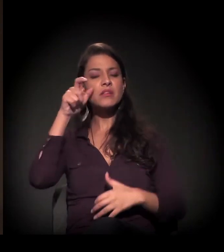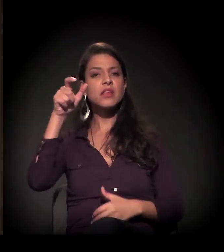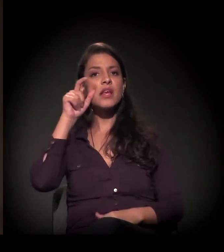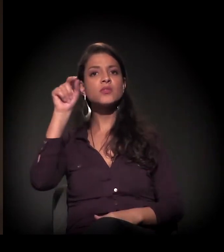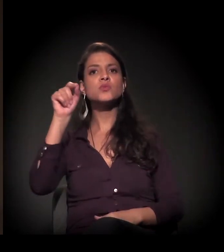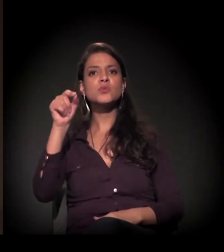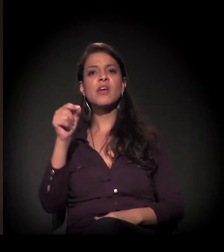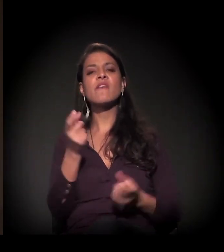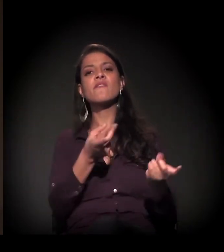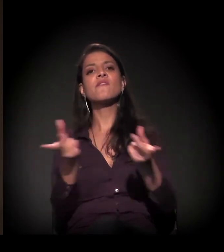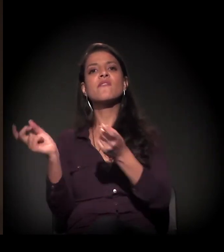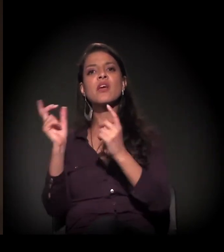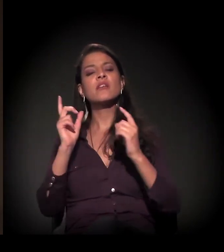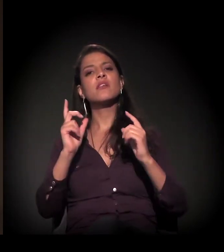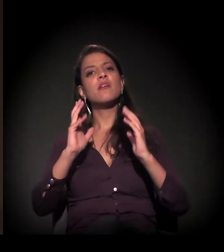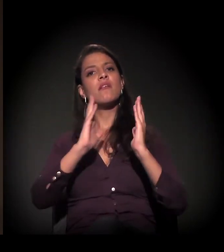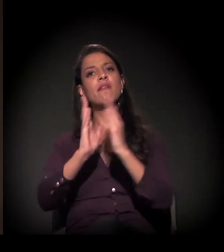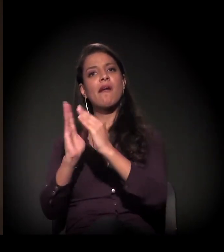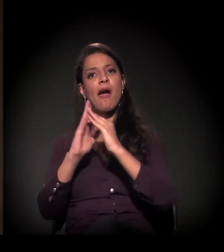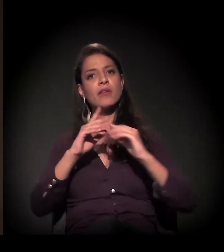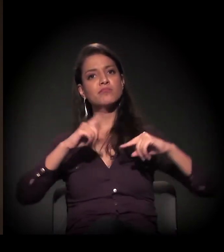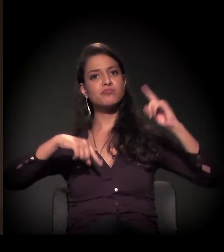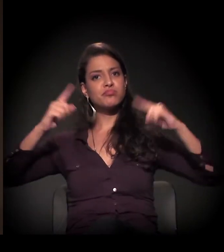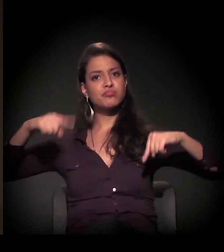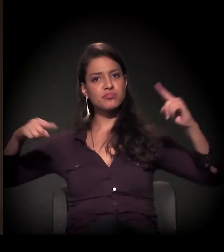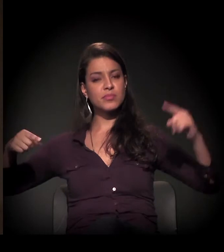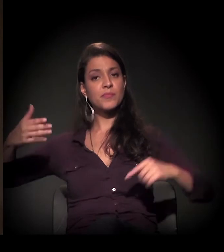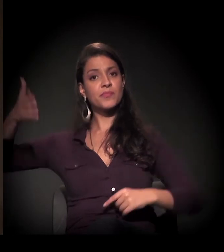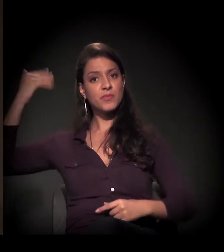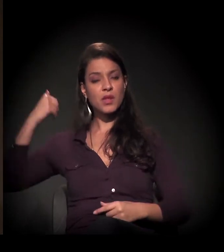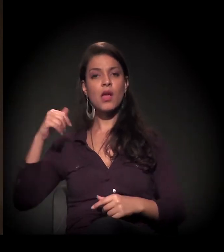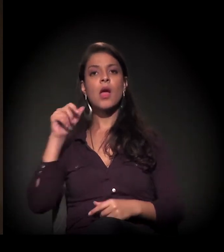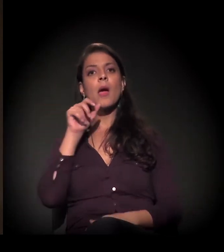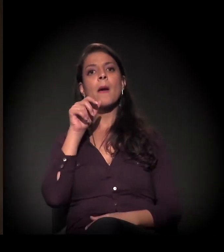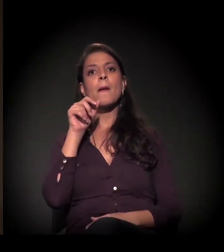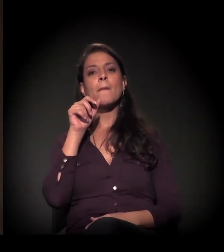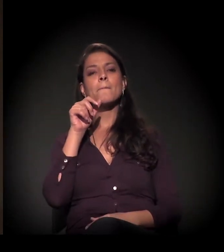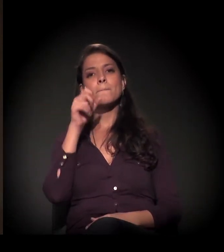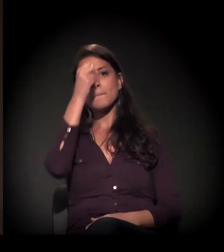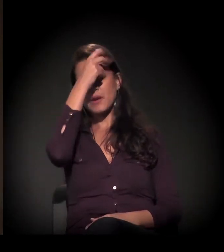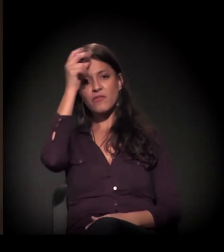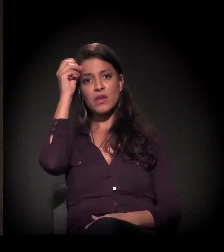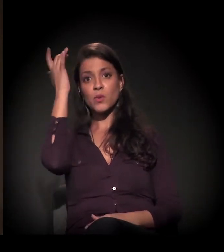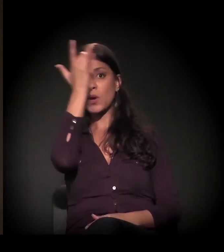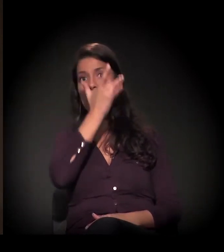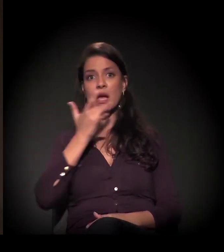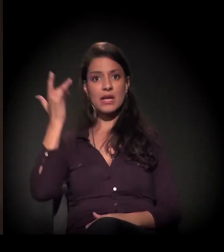Esse projeto que foi ainda da gestão do prefeito Kassab foi derrotado